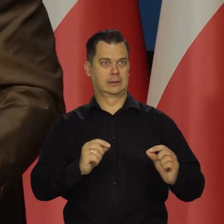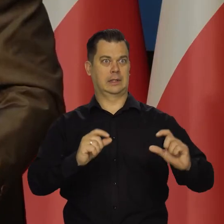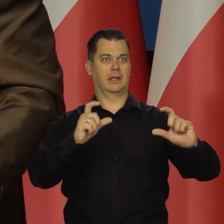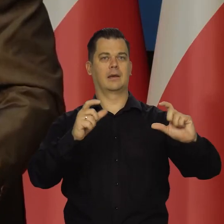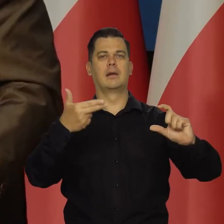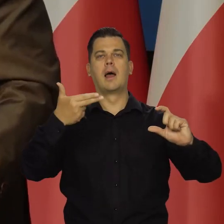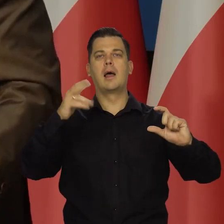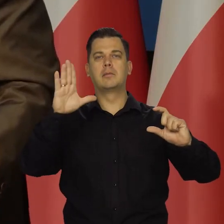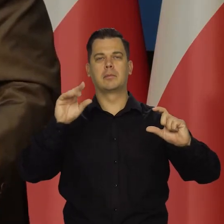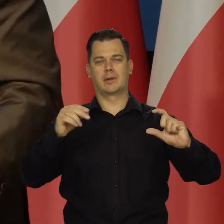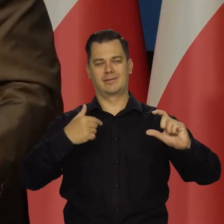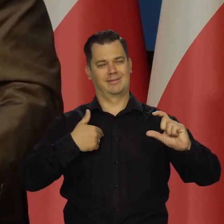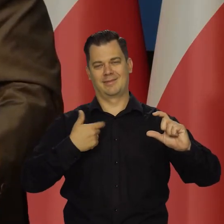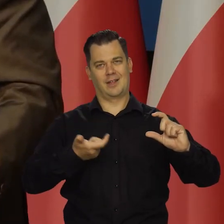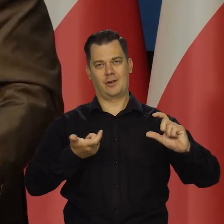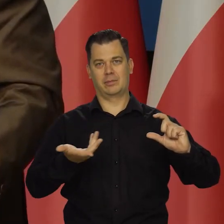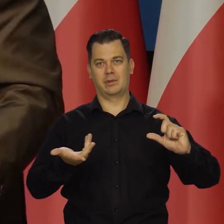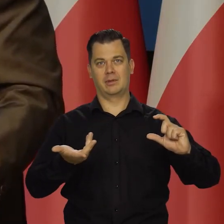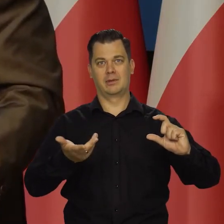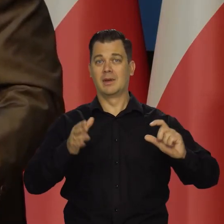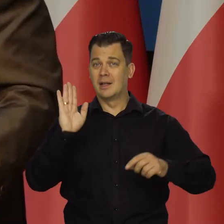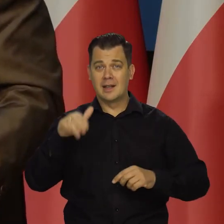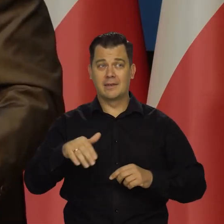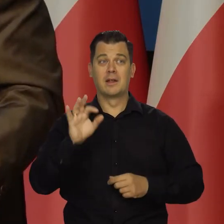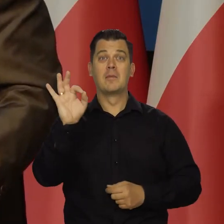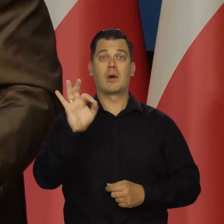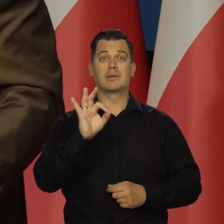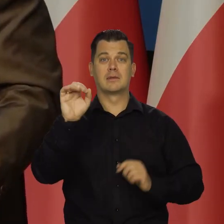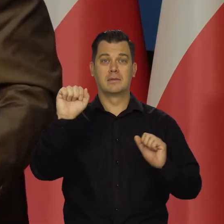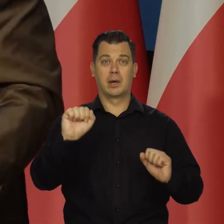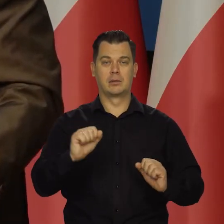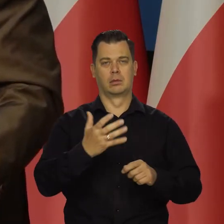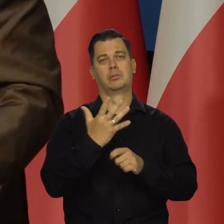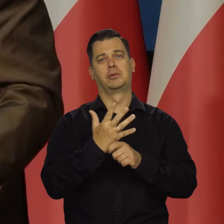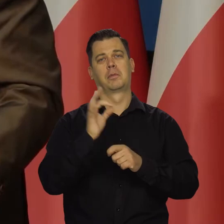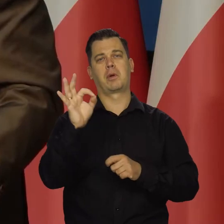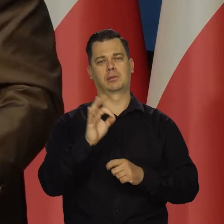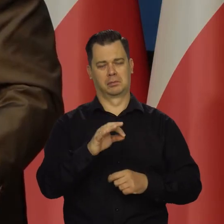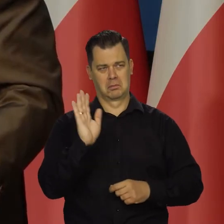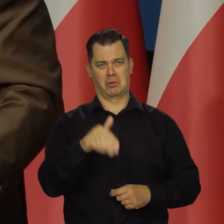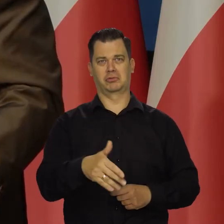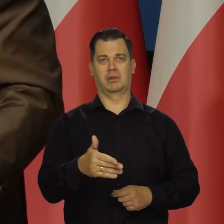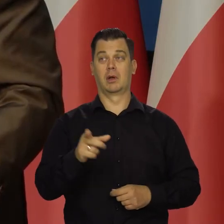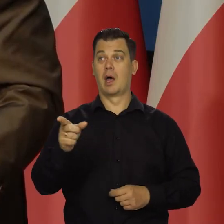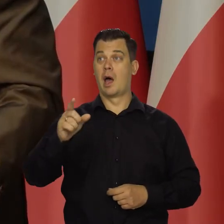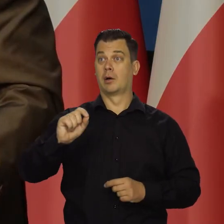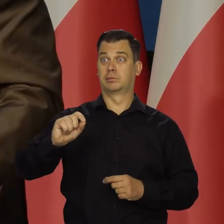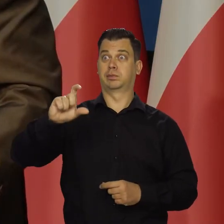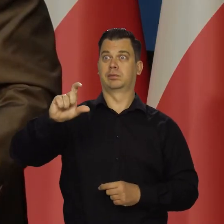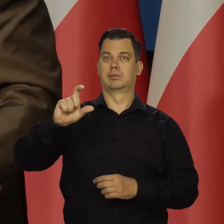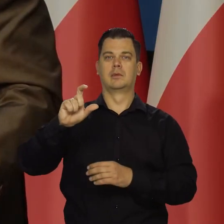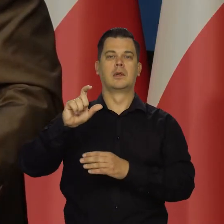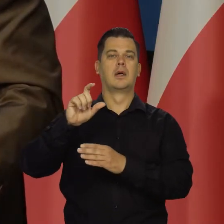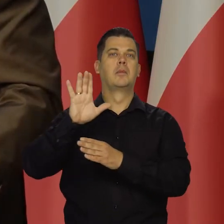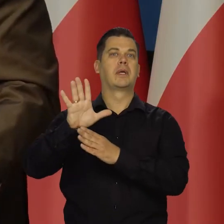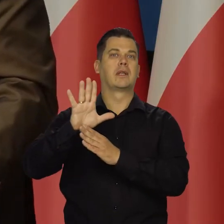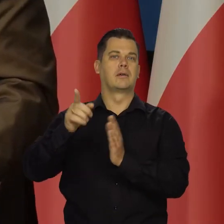Nawet stopy procentowe mogą wynosić 50 proc. Jak będzie wzrost cen ropy czy gazu o 15 razy,